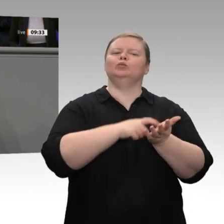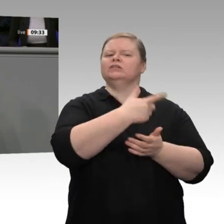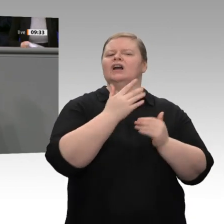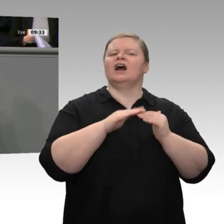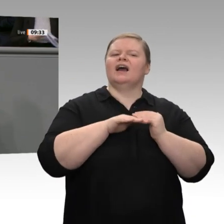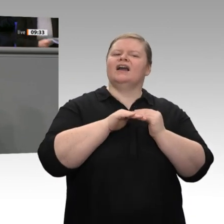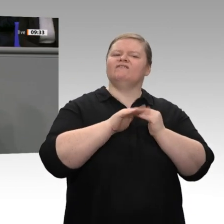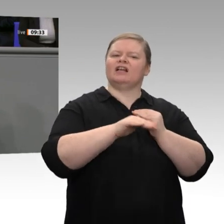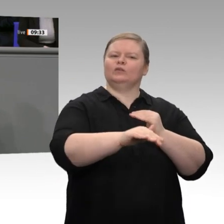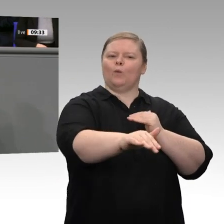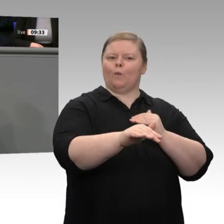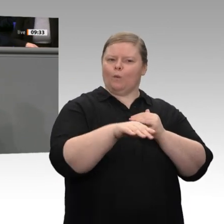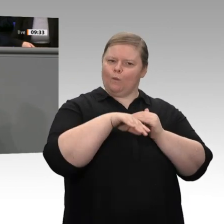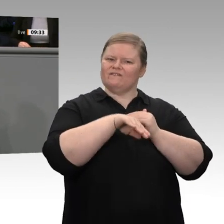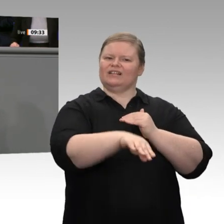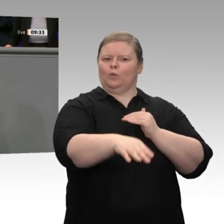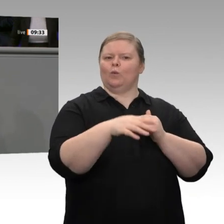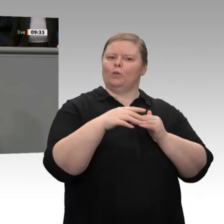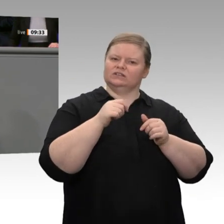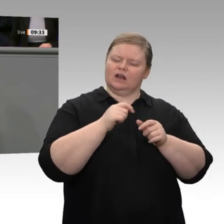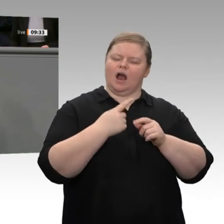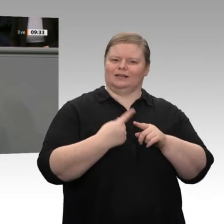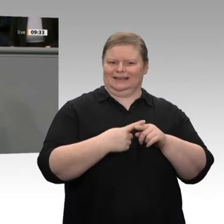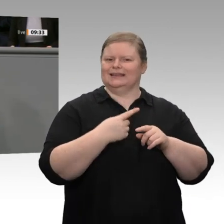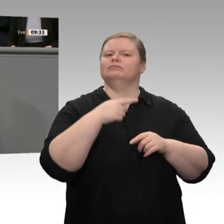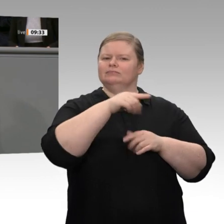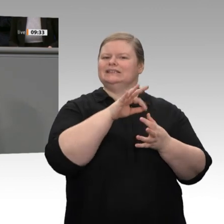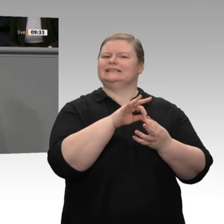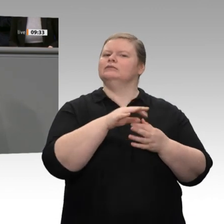ich dafür, dass wir in Deutschland und auch in Europa eine Debatte über das richtige